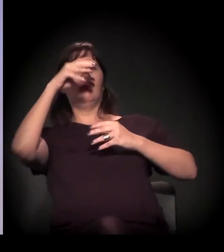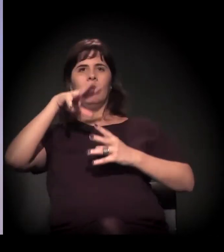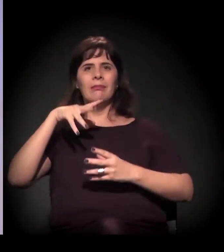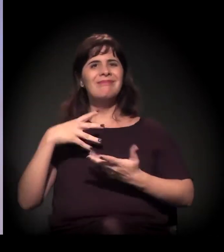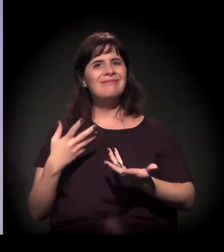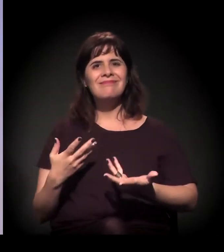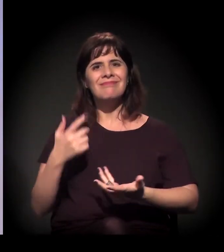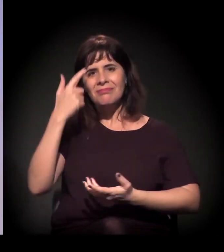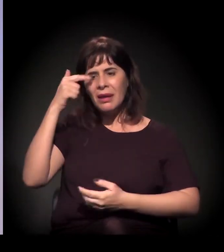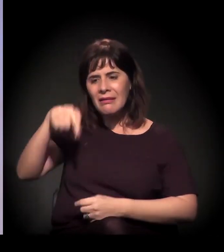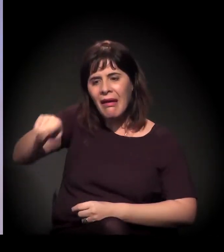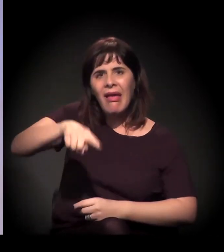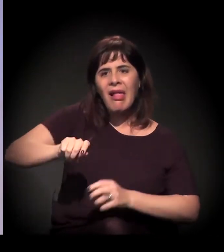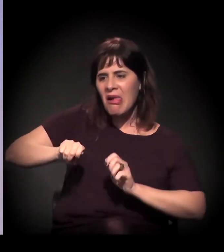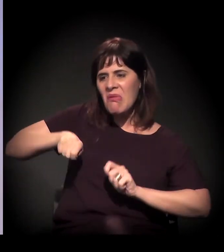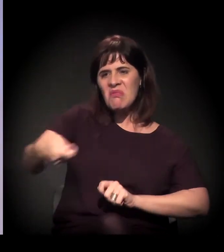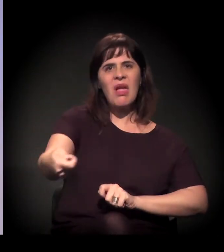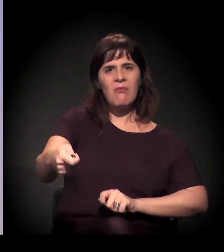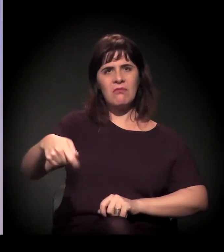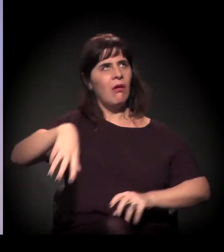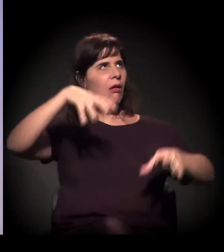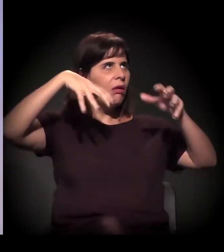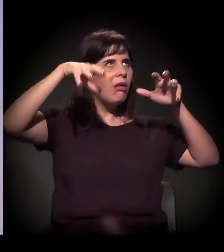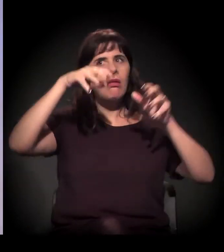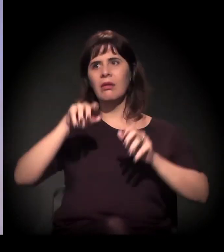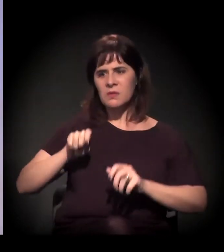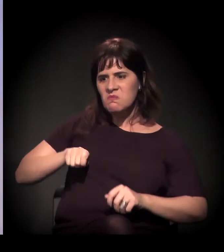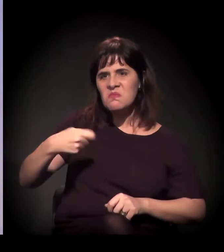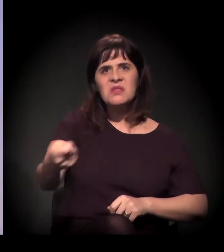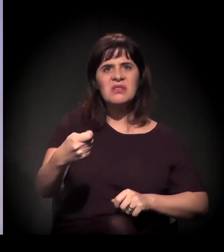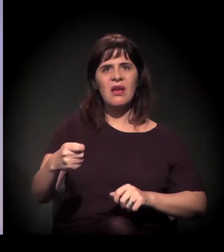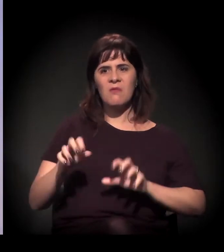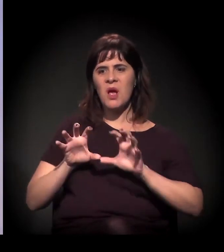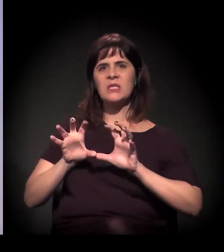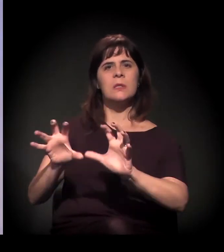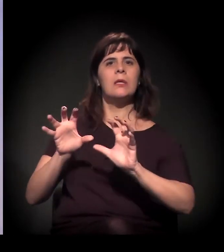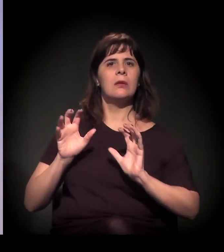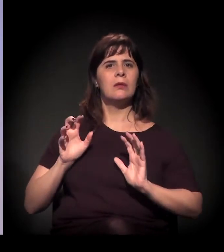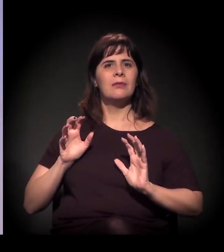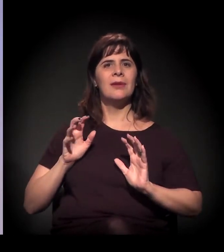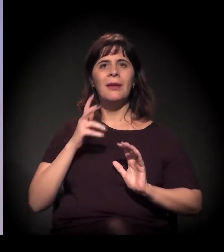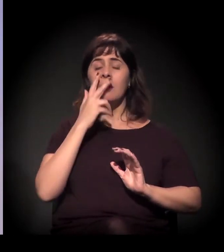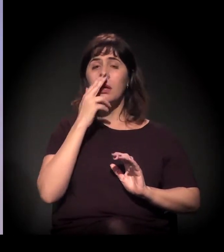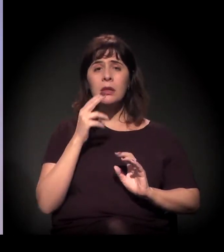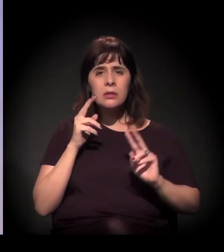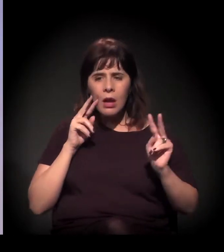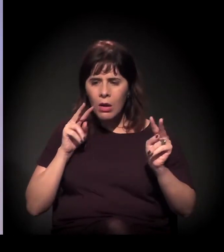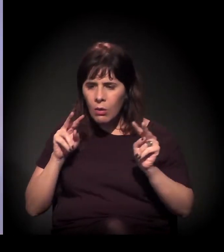Você tirar qualquer direito, você tirar qualquer olhar daquelas pessoas. Então a gente se reúne para pensar